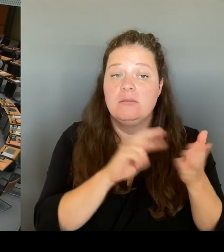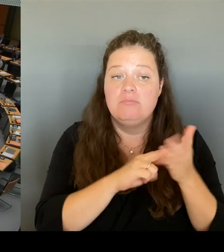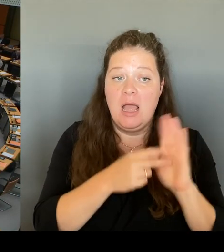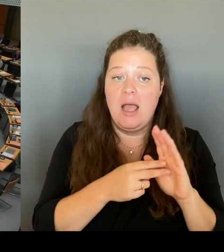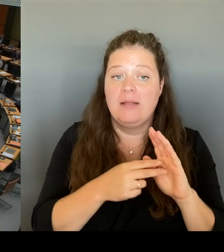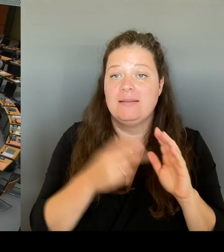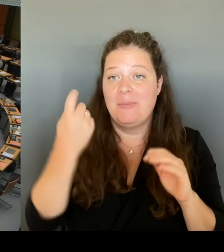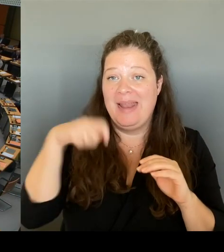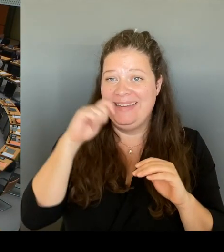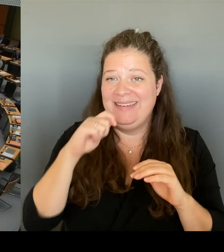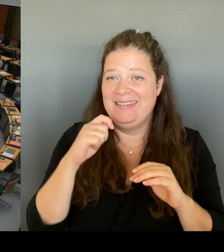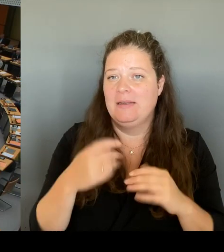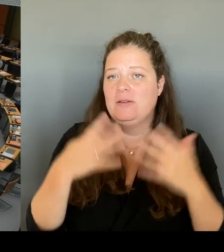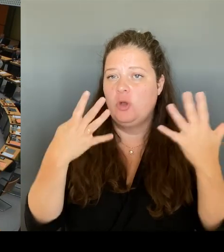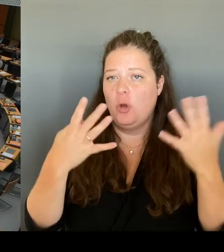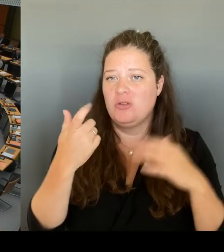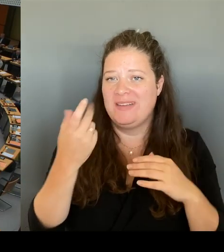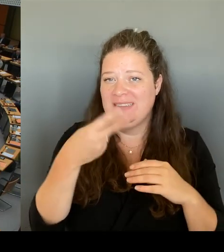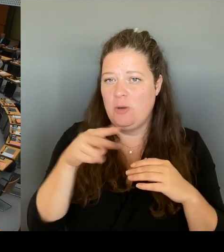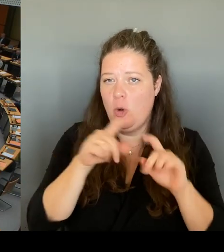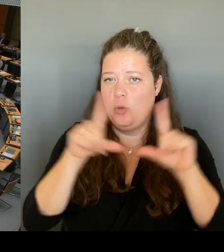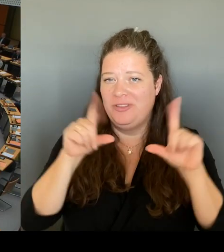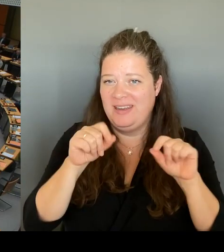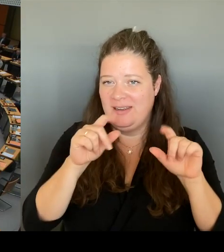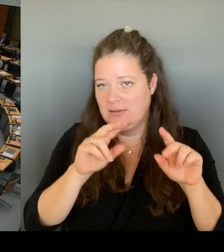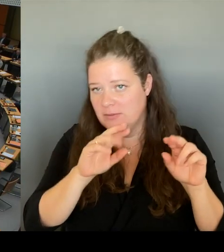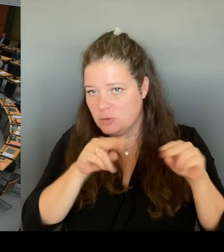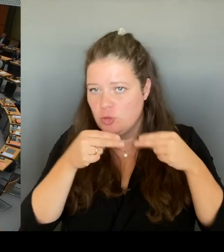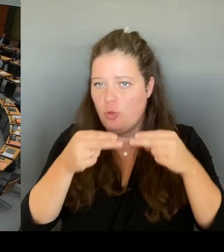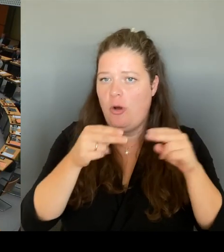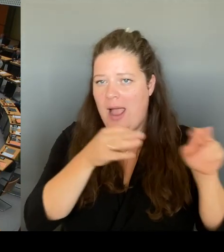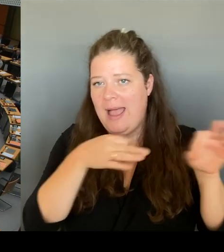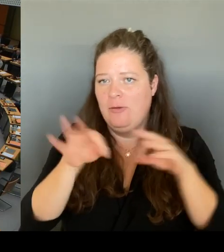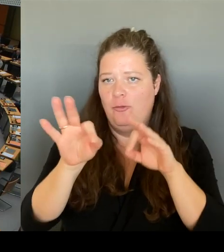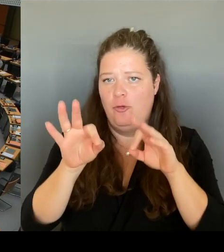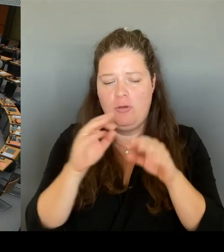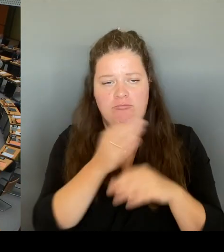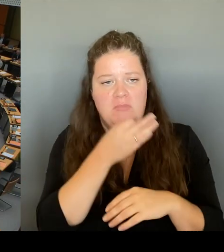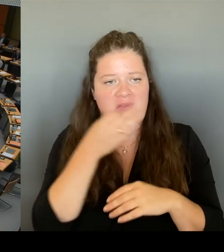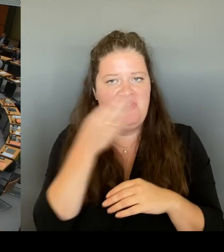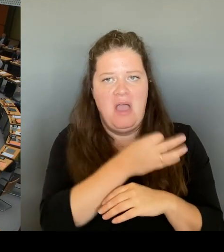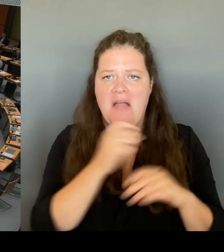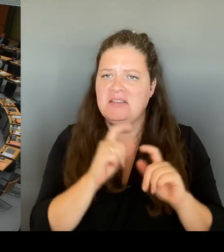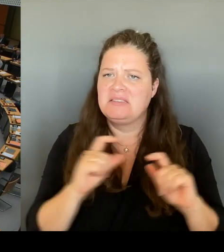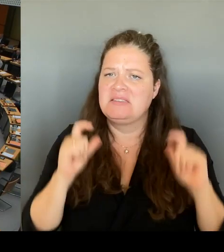Modell für ein 29 € Ticket er in die Verhandlungen mit dem VBW eintreten wird.(Rednerwechsel)